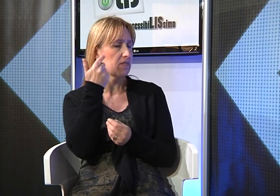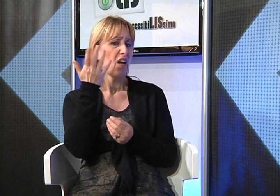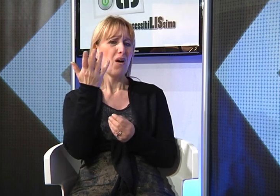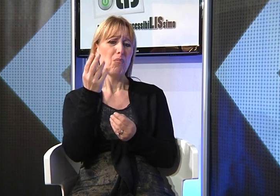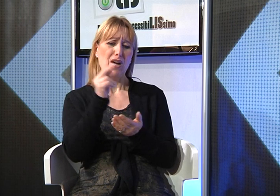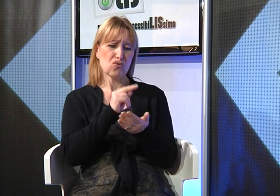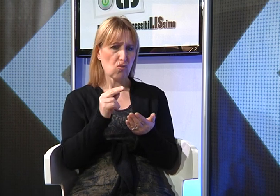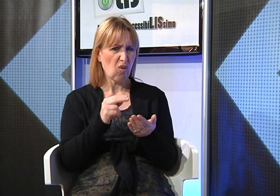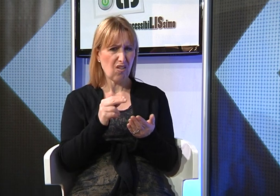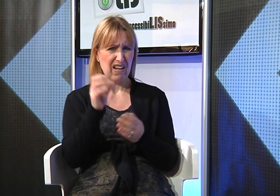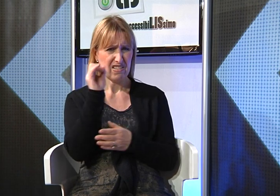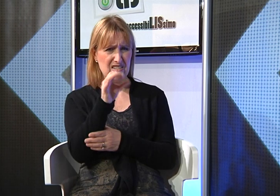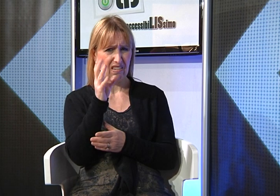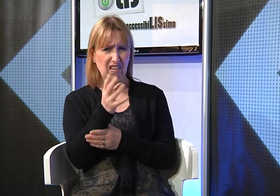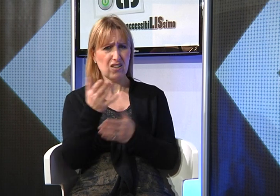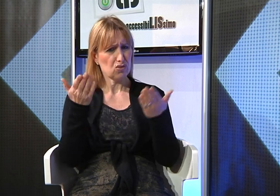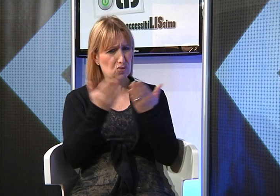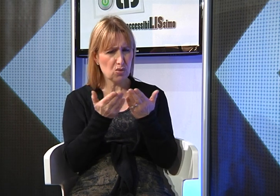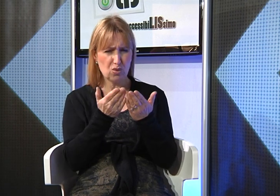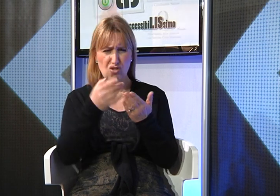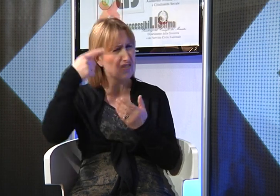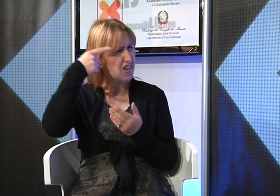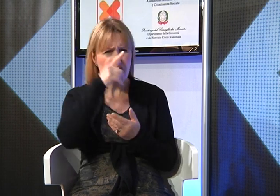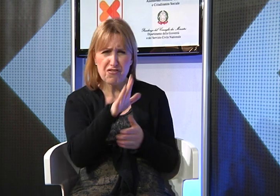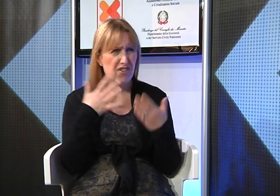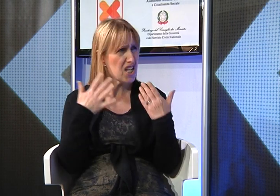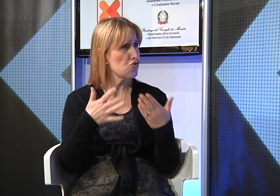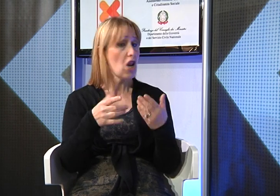poi, però ha scelto di frequentare la scuola insieme e ragazzi udenti